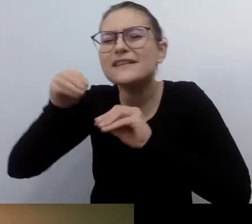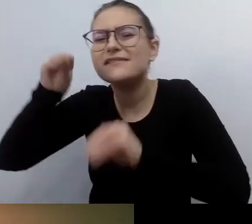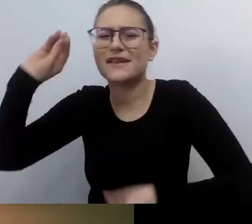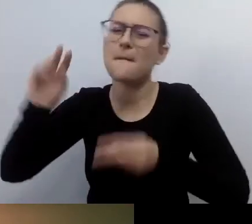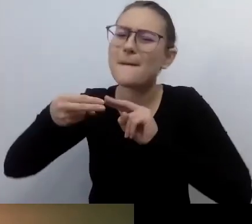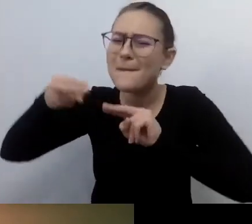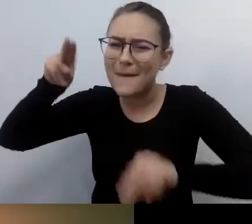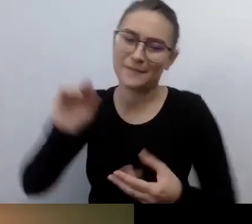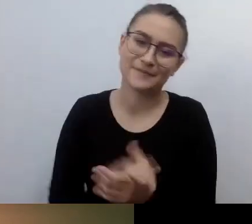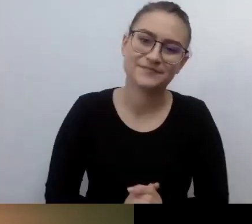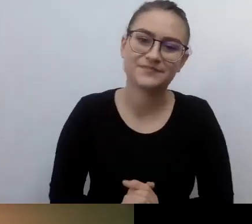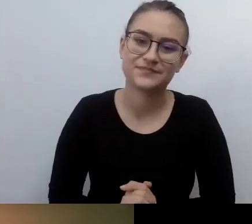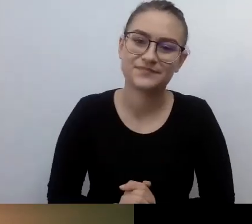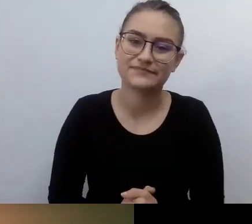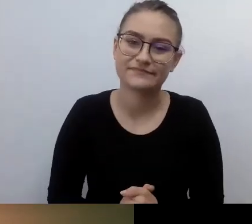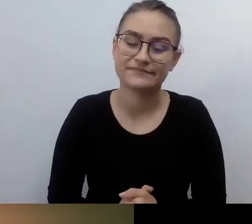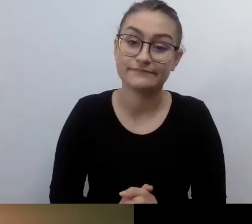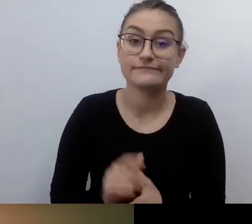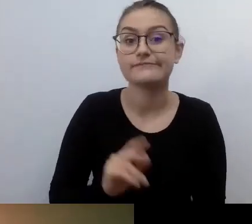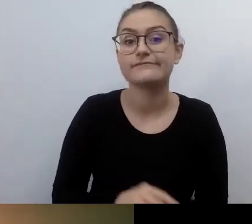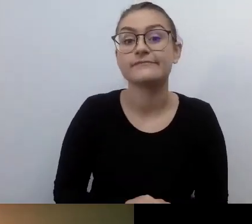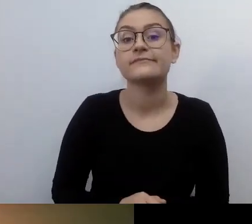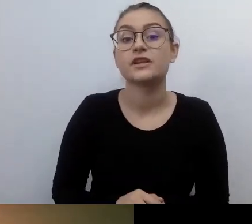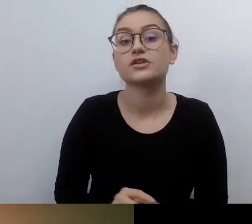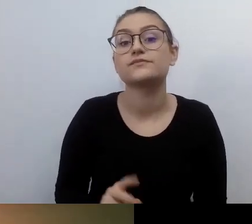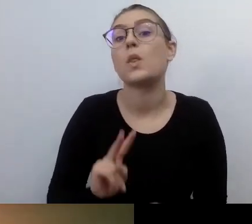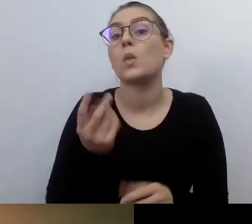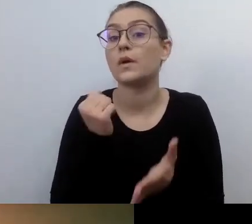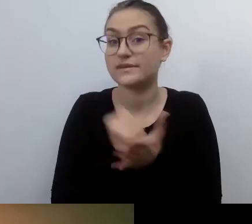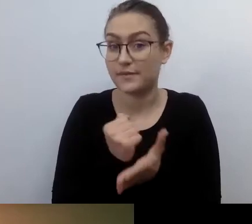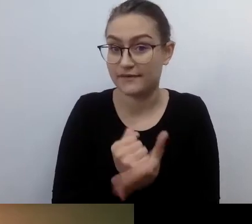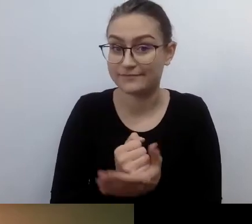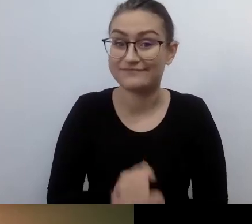Osoby zmuszane do tego, żeby działać na rzecz dostępności,